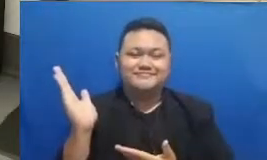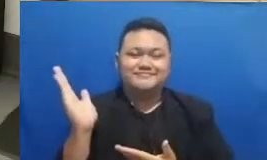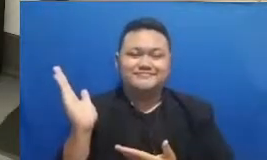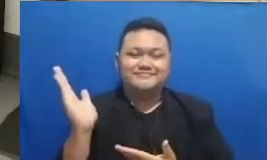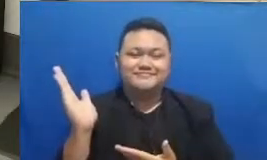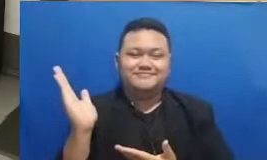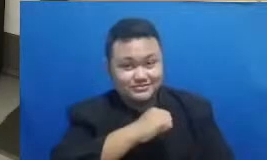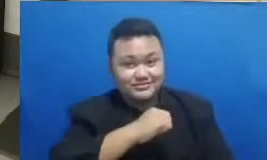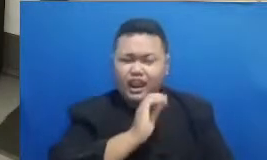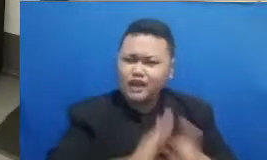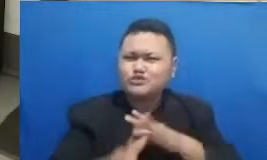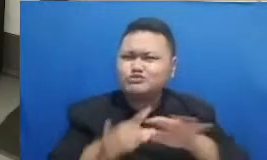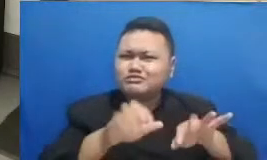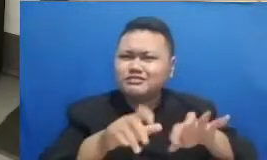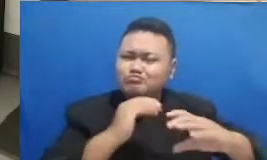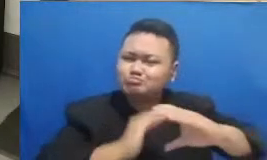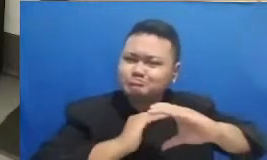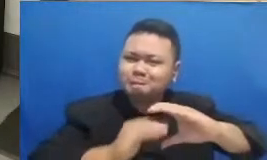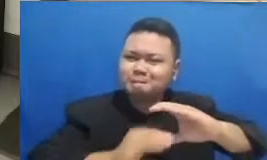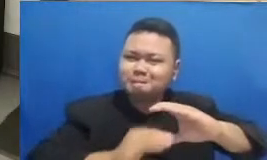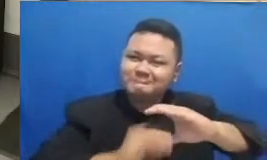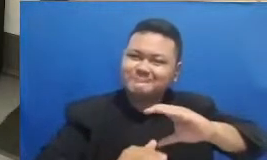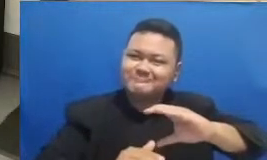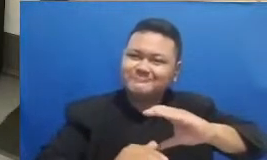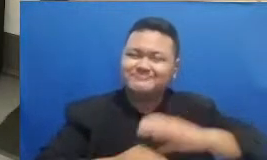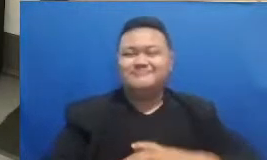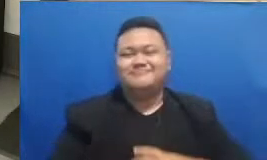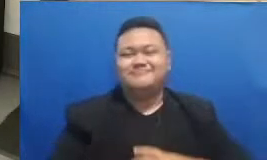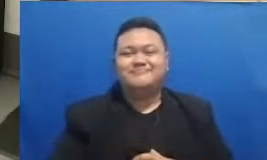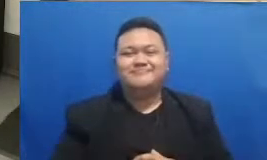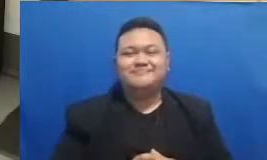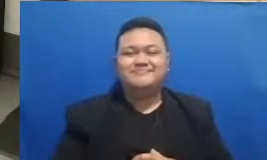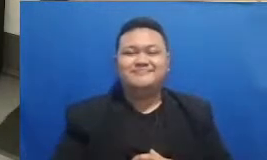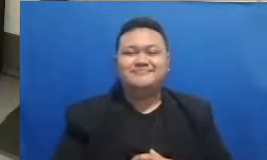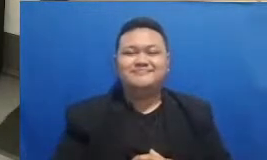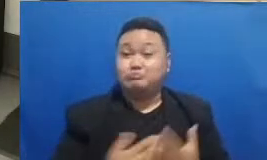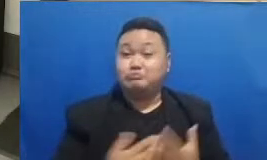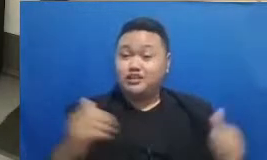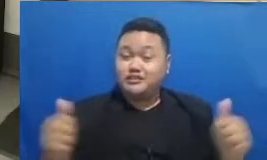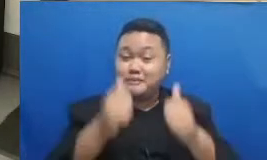aja diketik gua Medan ibu siapa tahu kali ini yang menang adalah Bapak dan Ibu yang sekarang